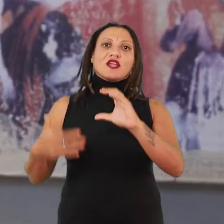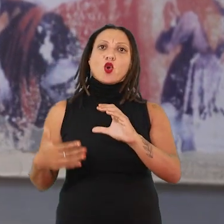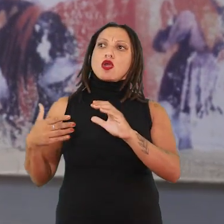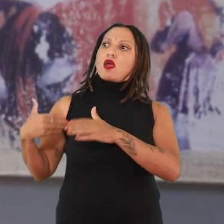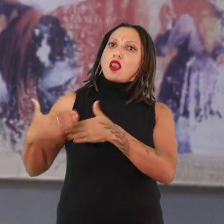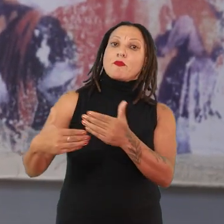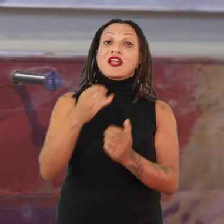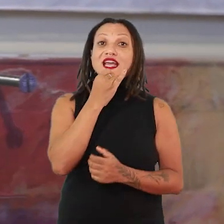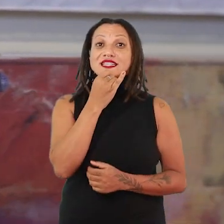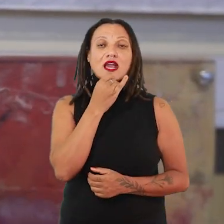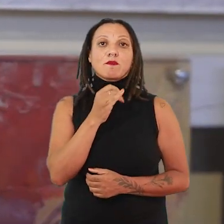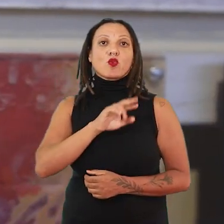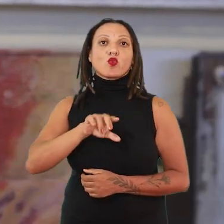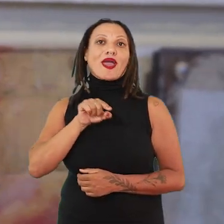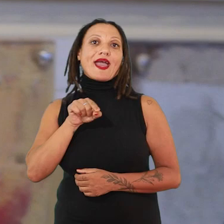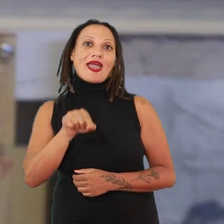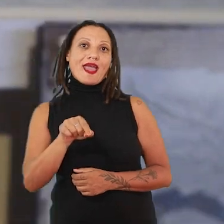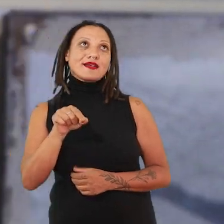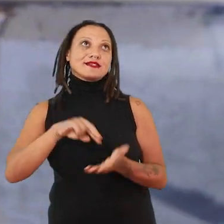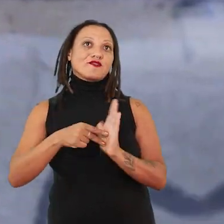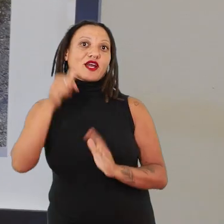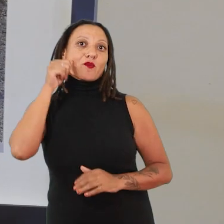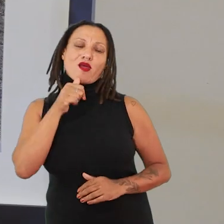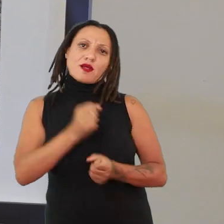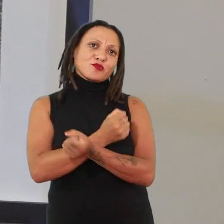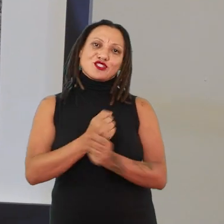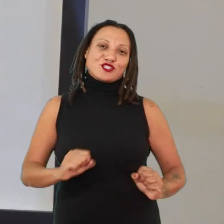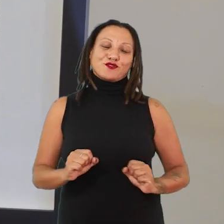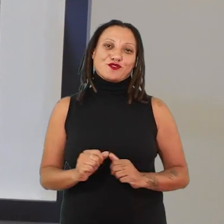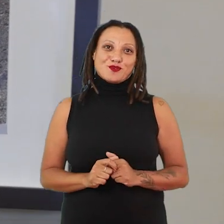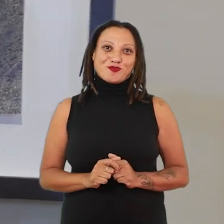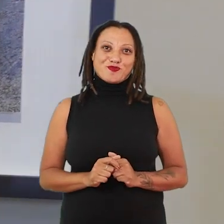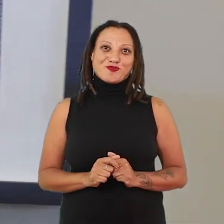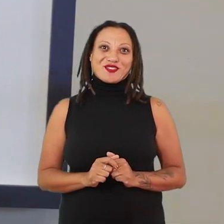Por exemplo, ela não vai determinar o que é ser uma mulher, isso é impossível. Então, aqui a gente está trabalhando com